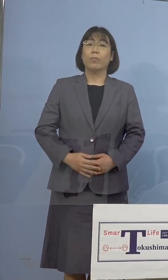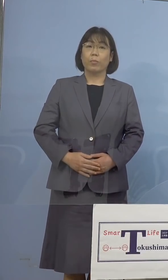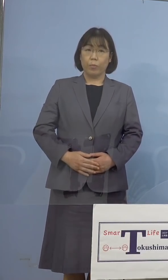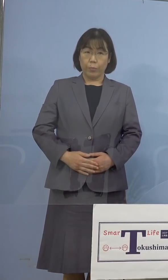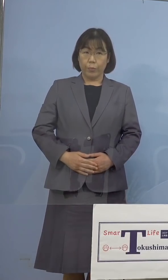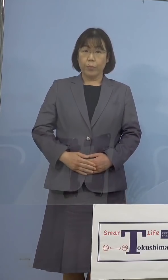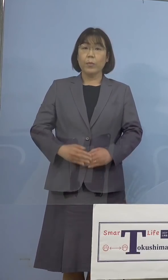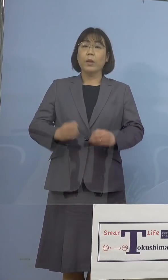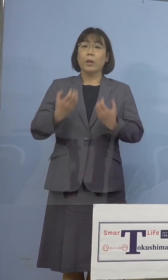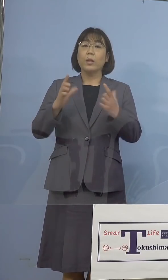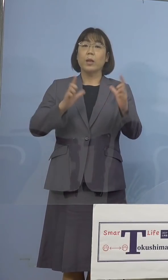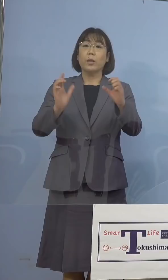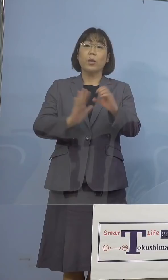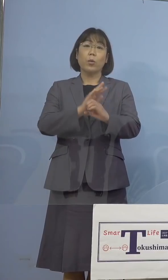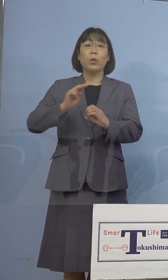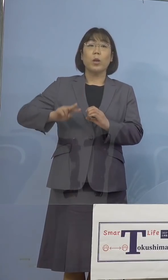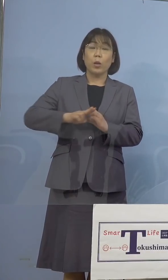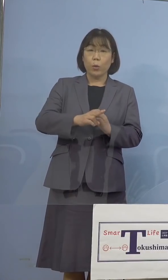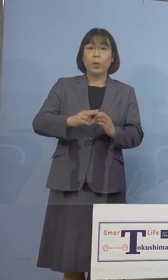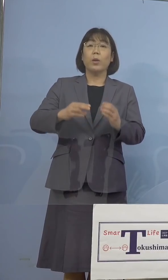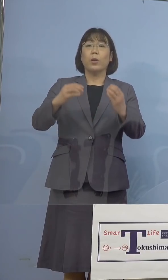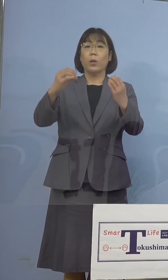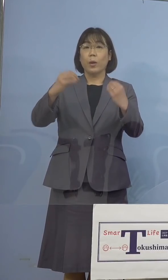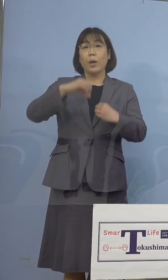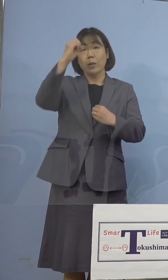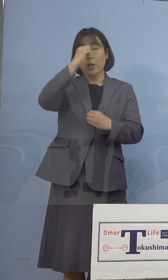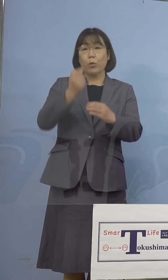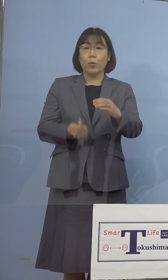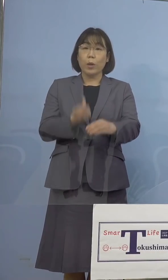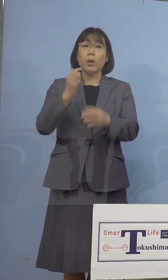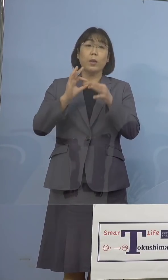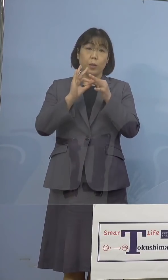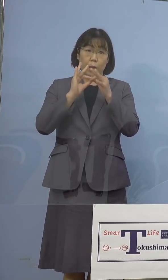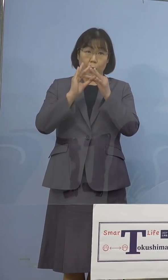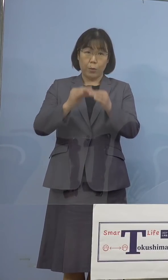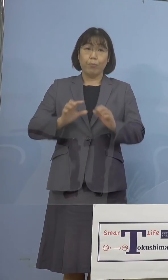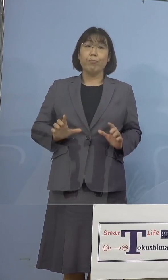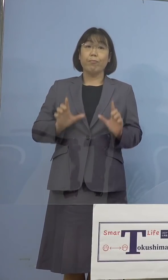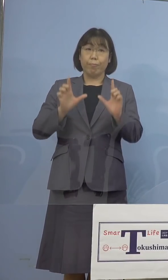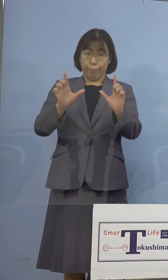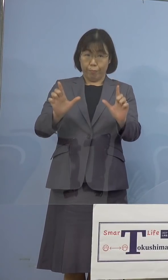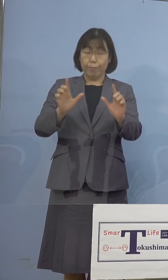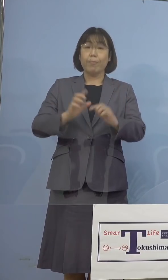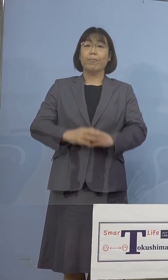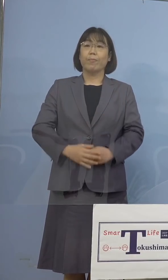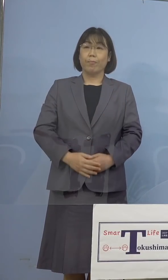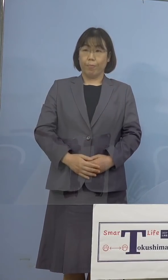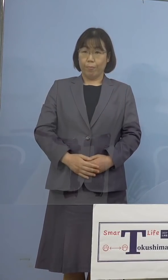新型コロナウイルス感染症の発生 につきまして、発表をさせていただきます